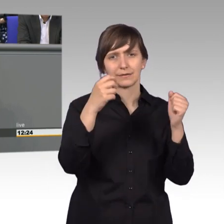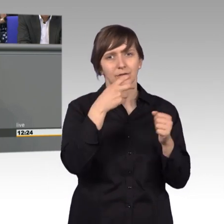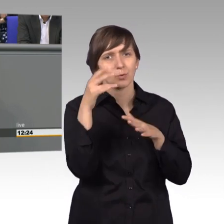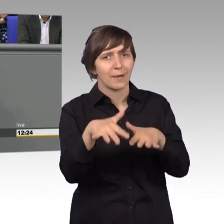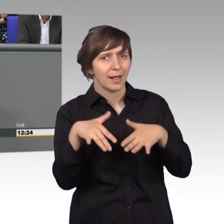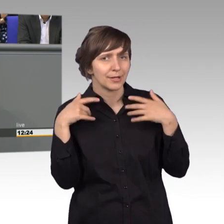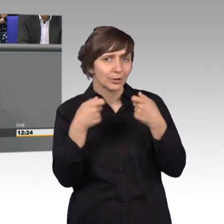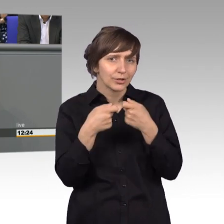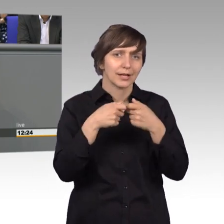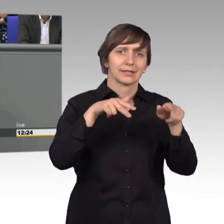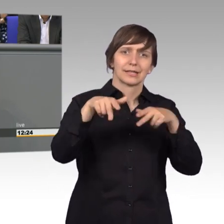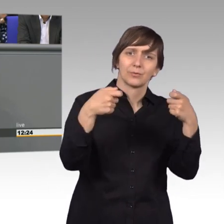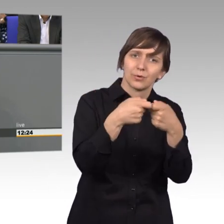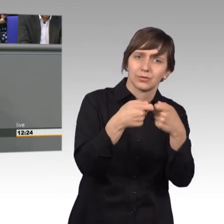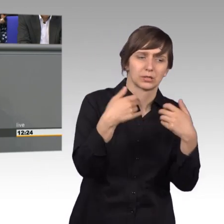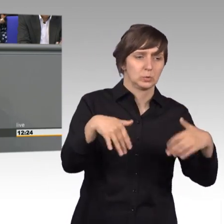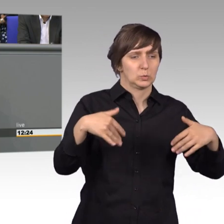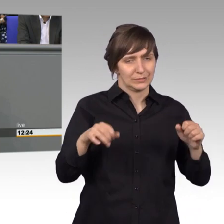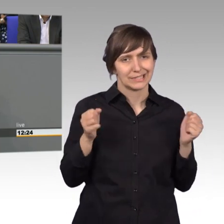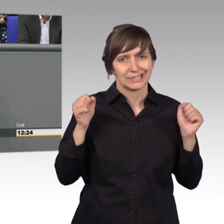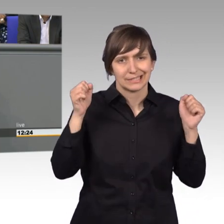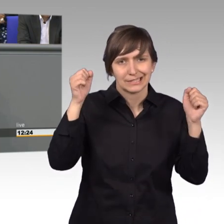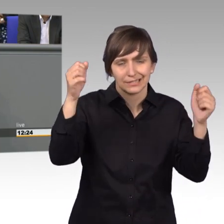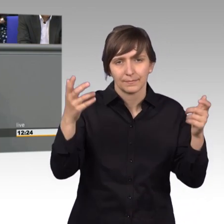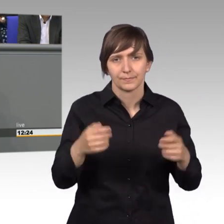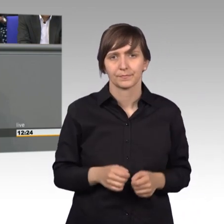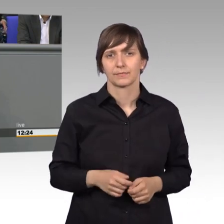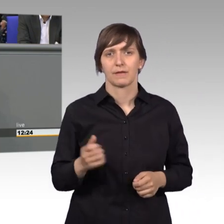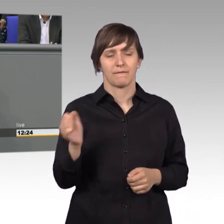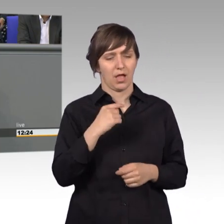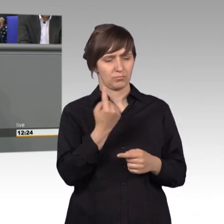die Regierung zu wenden. Warum sind wir nun im Petitionsausschuss?